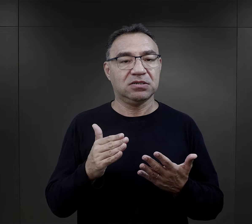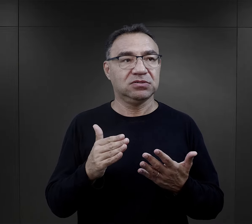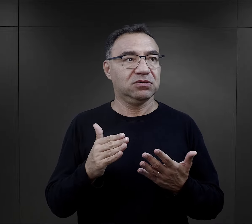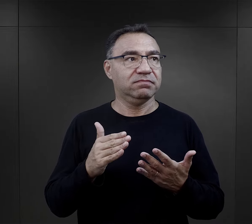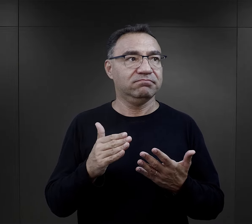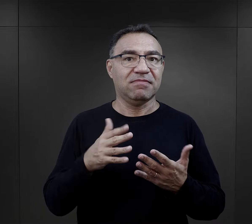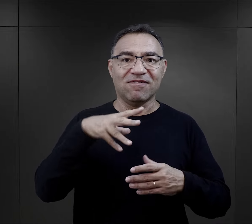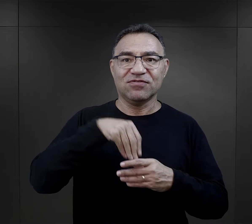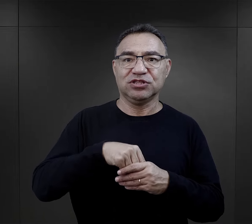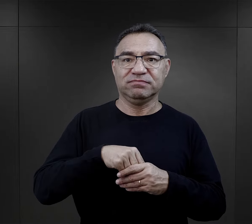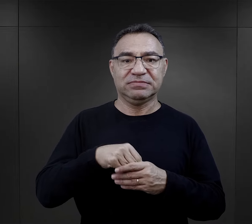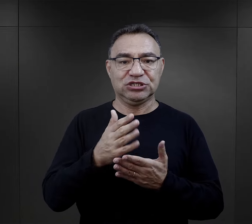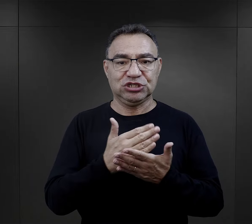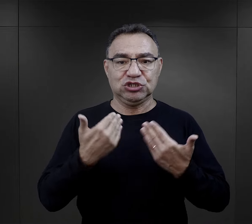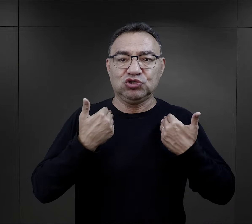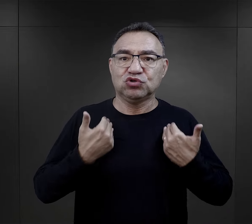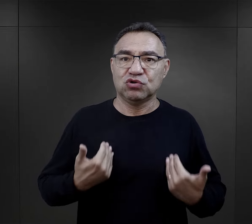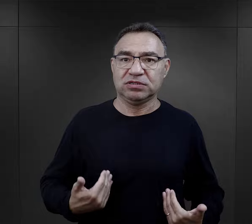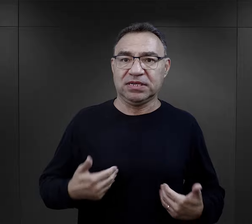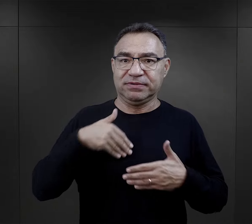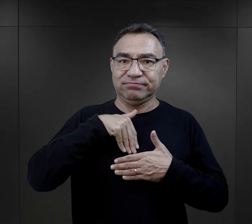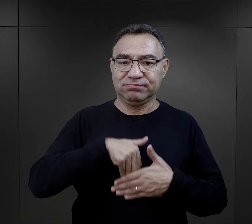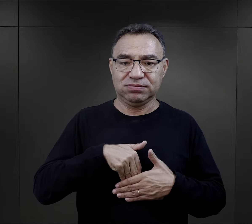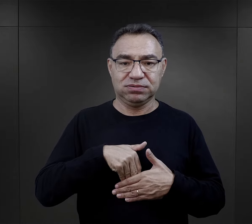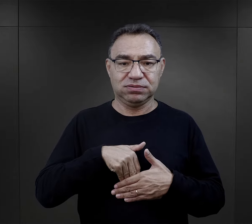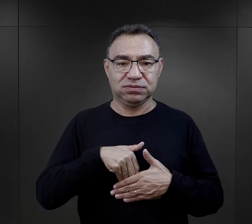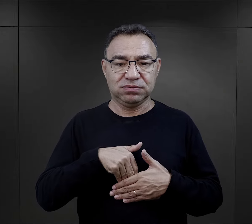która była ich elementem, ich tożsamości.